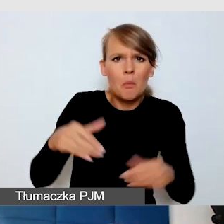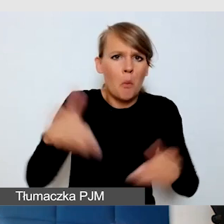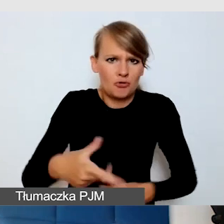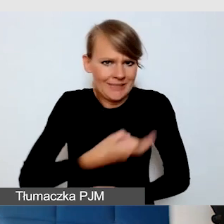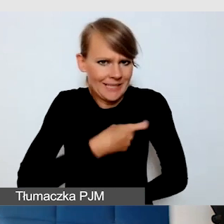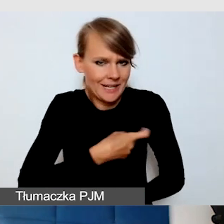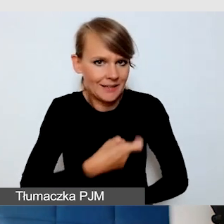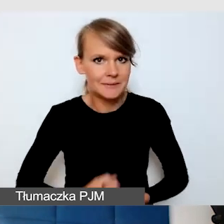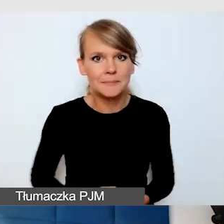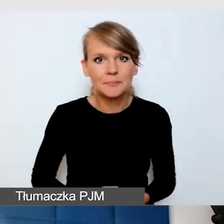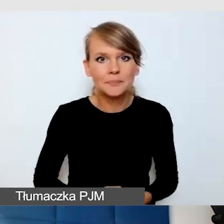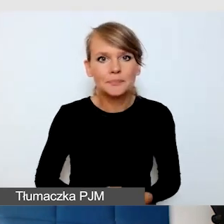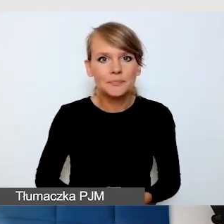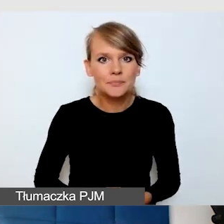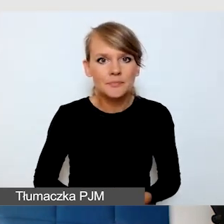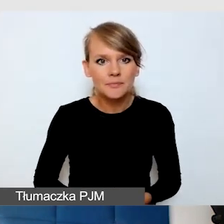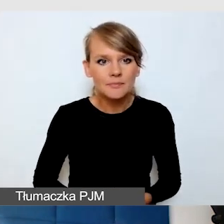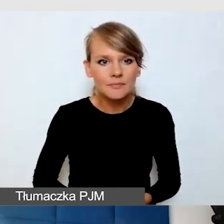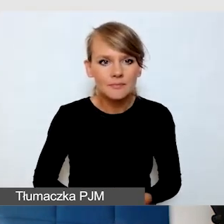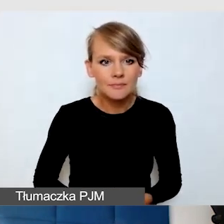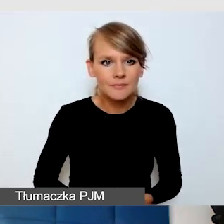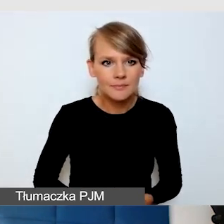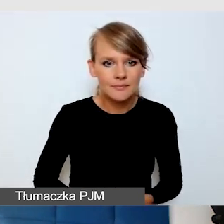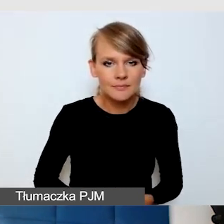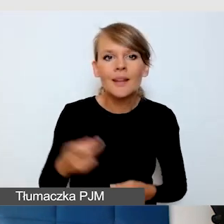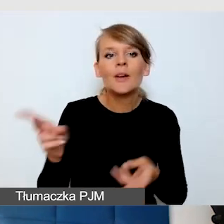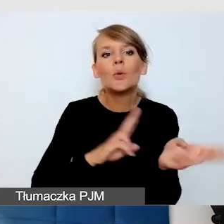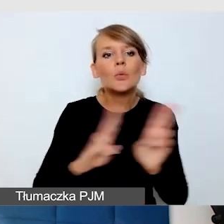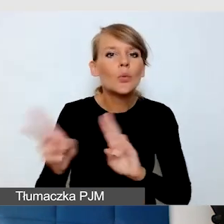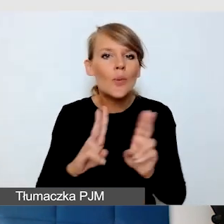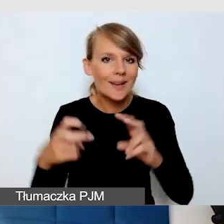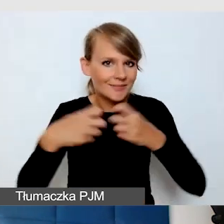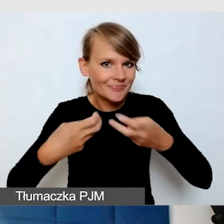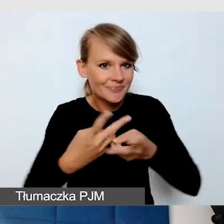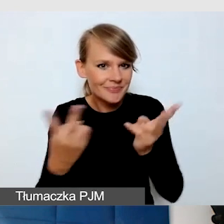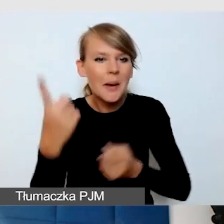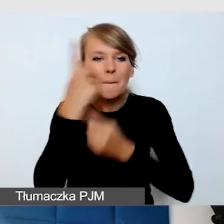Tłumacz z transmisji, myślę, że większość tych rzeczy będzie przekazywana